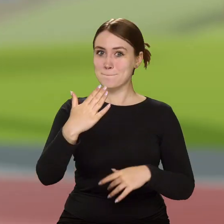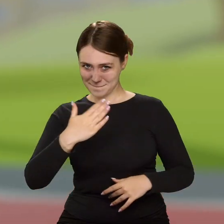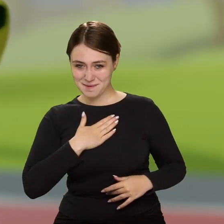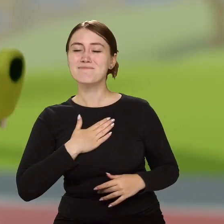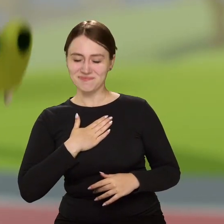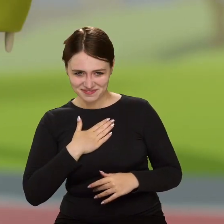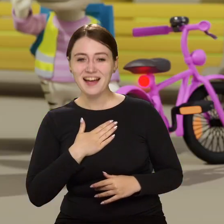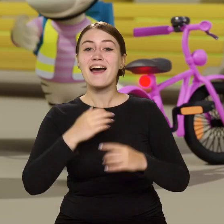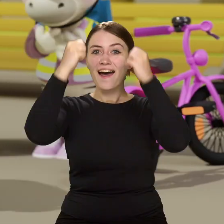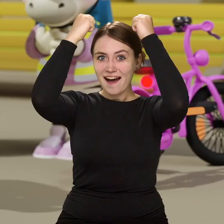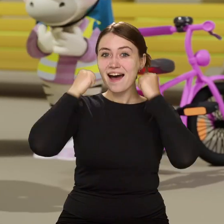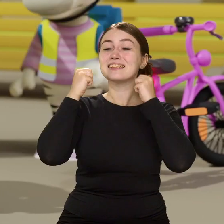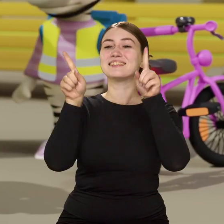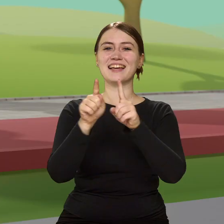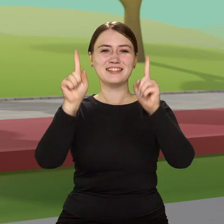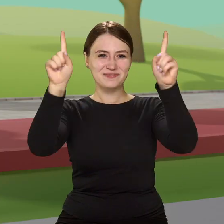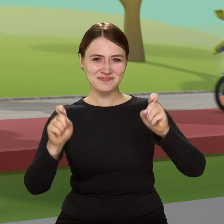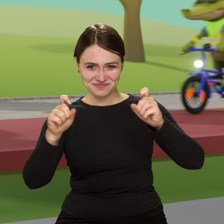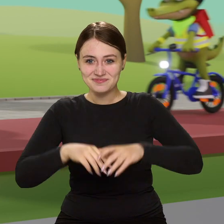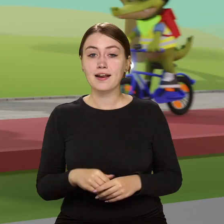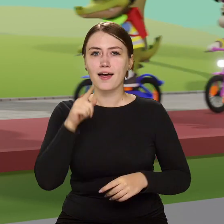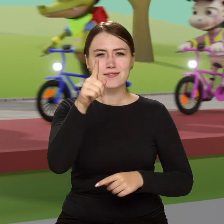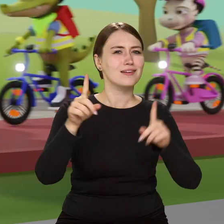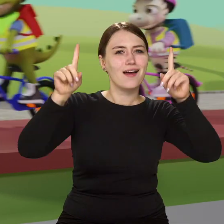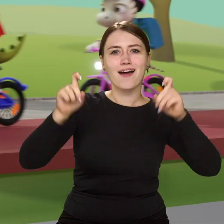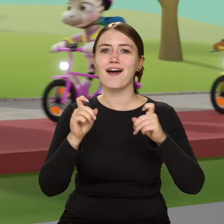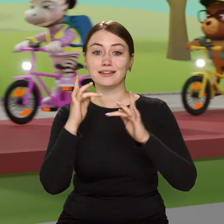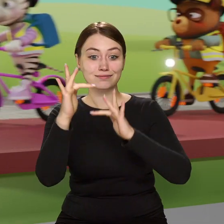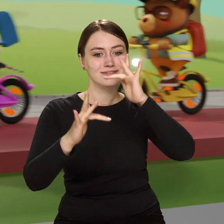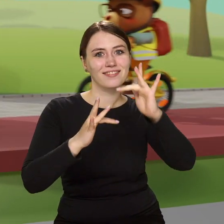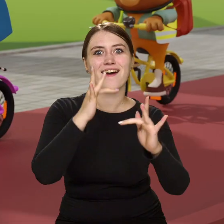No to kaski wkładamy i ruszamy. Kiedy ruszasz w drogę na sprawdzonym już rowerze,